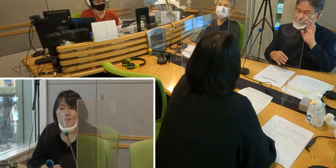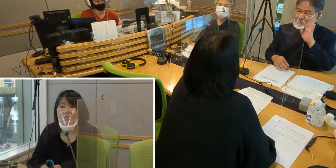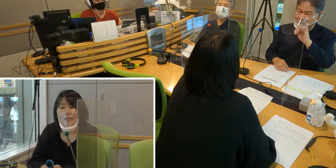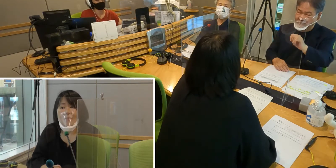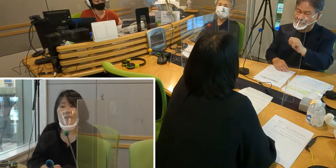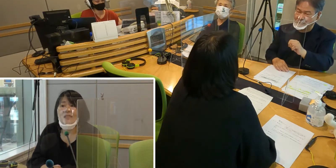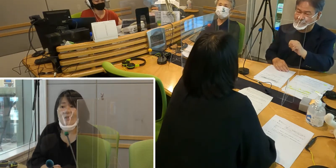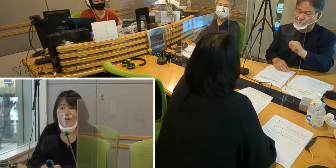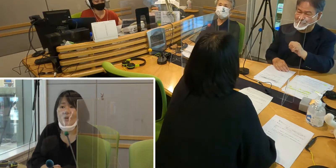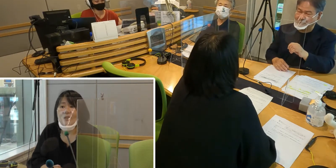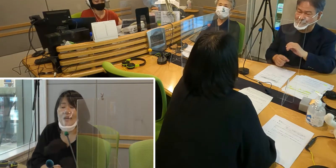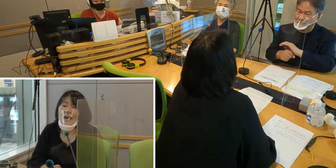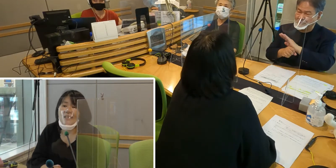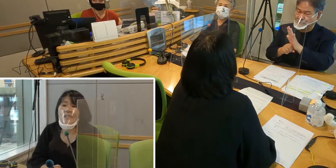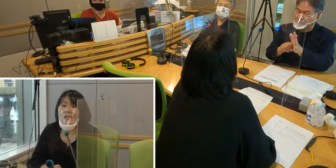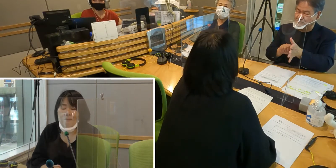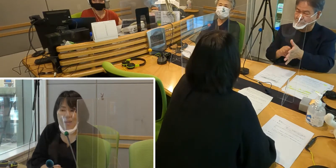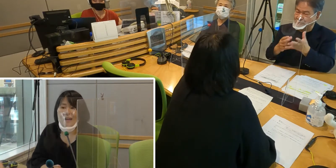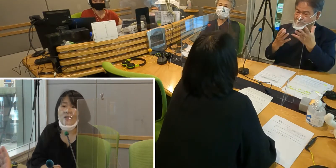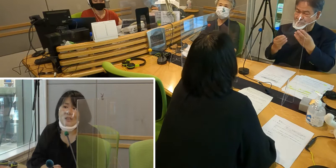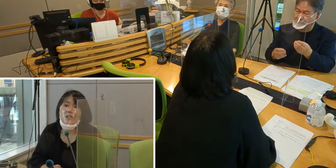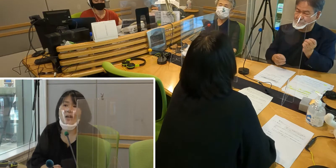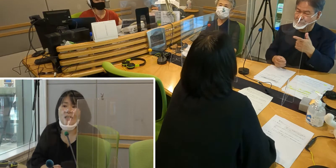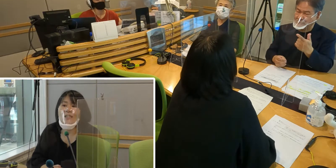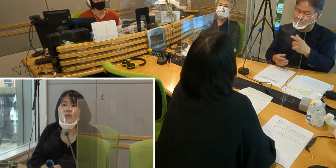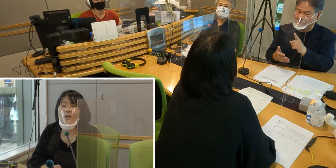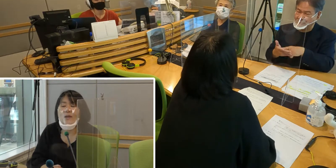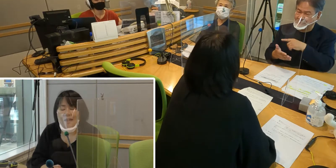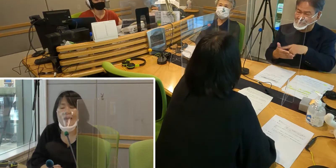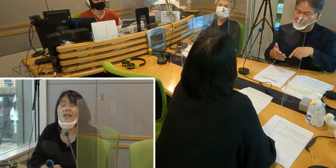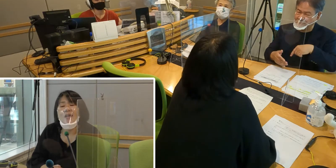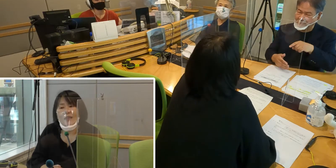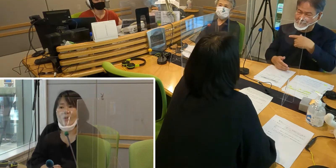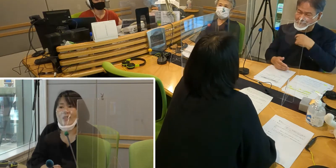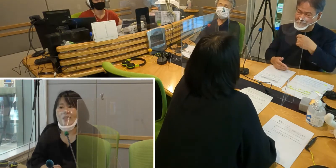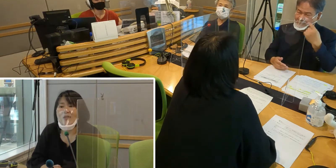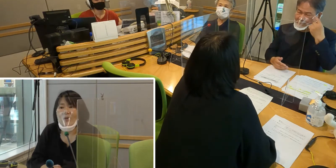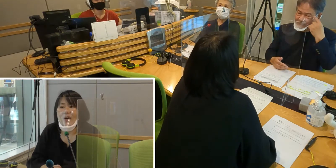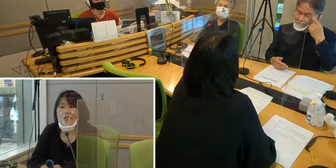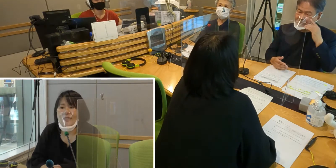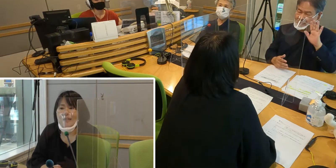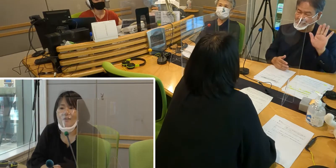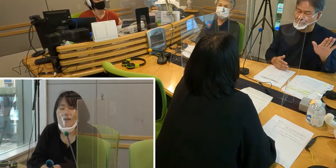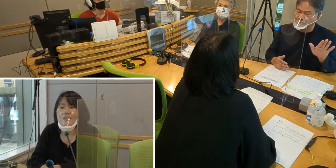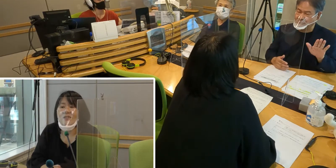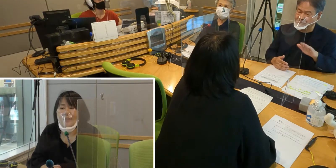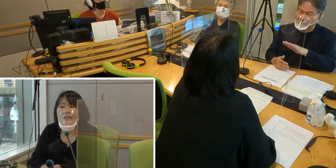それがマスクを外せば口の形を読めて きちんとお話が分かるので